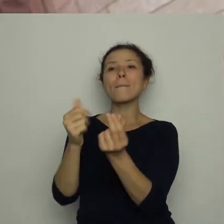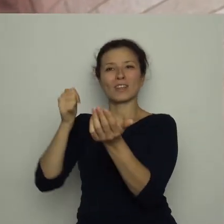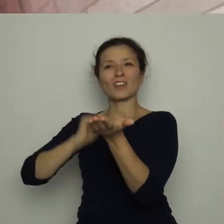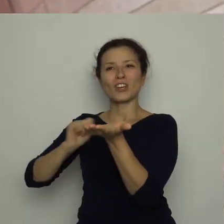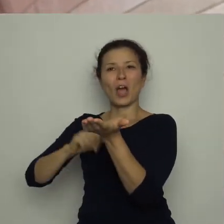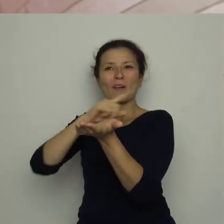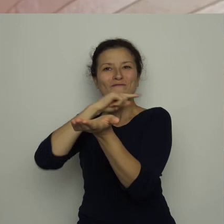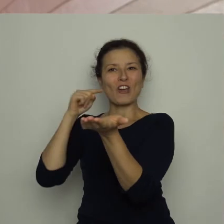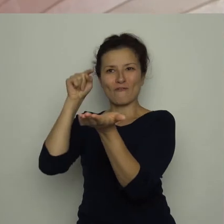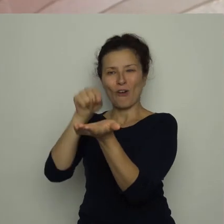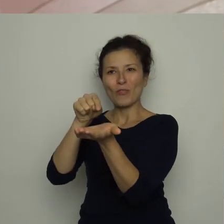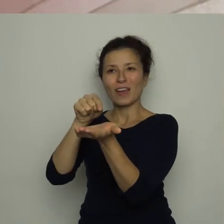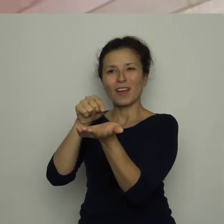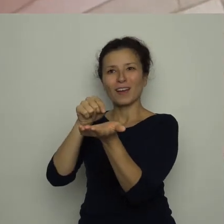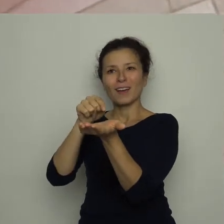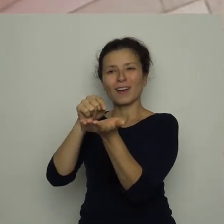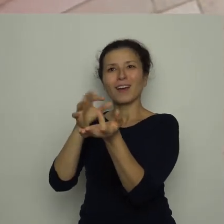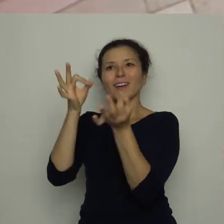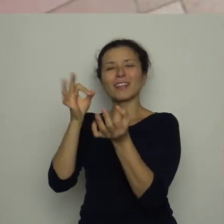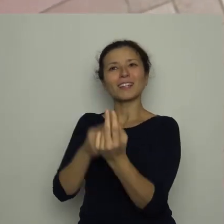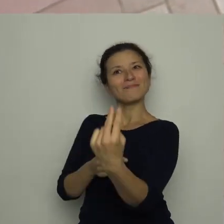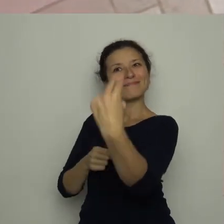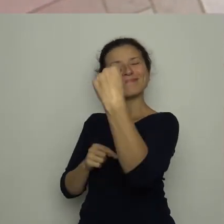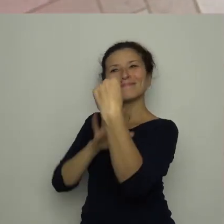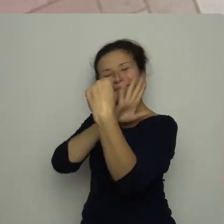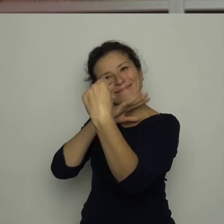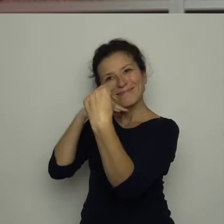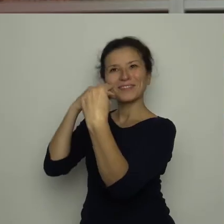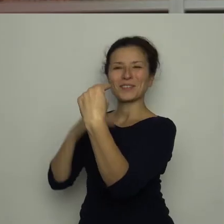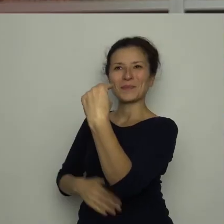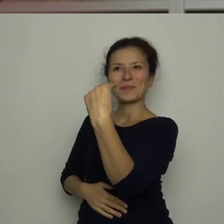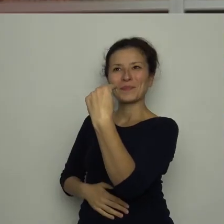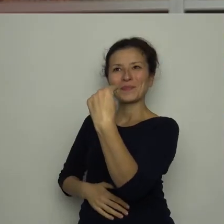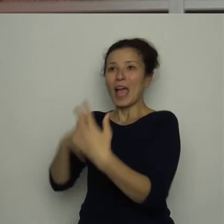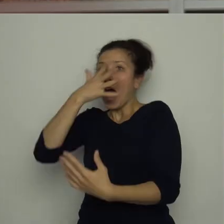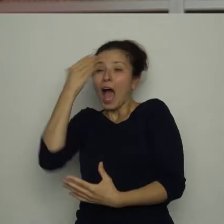która teraz zdawała się miło do niego uśmiechać. Antoś schrupał ją czym prędzej.